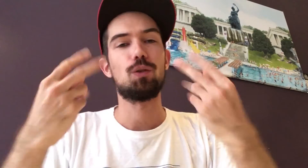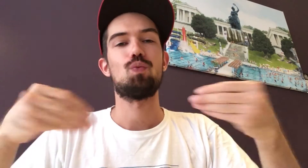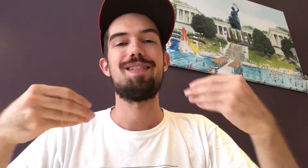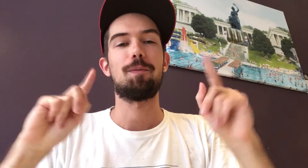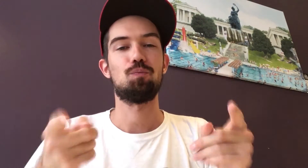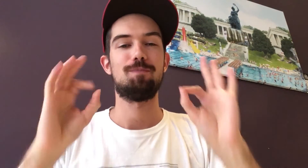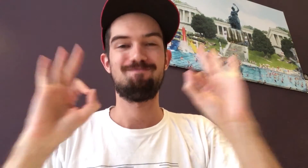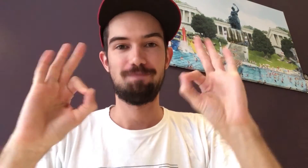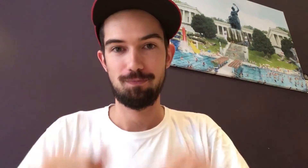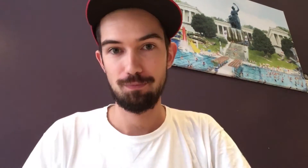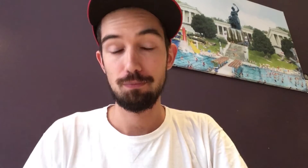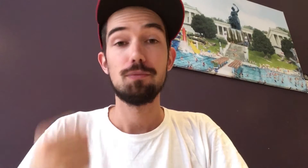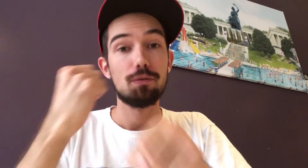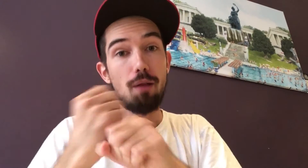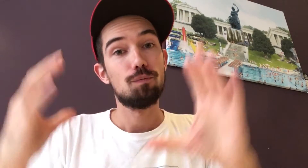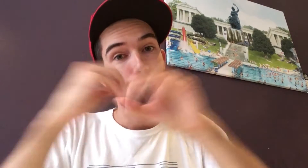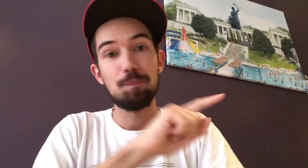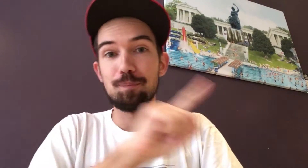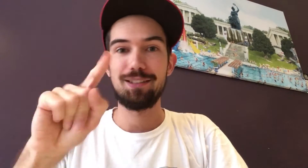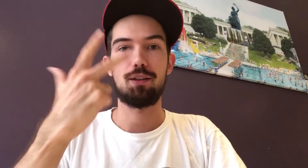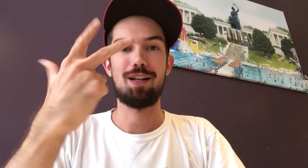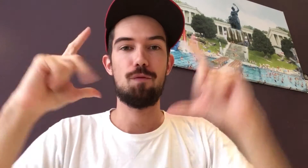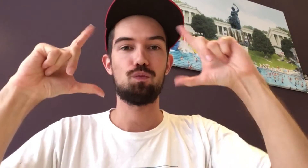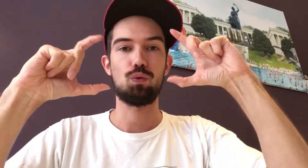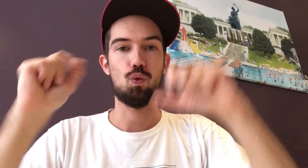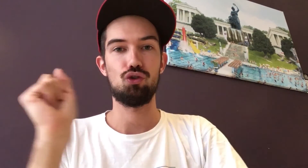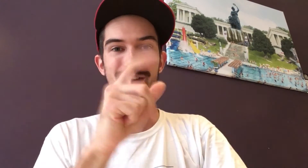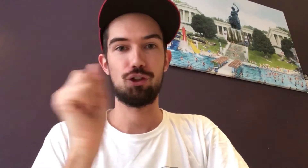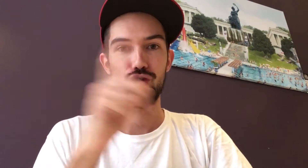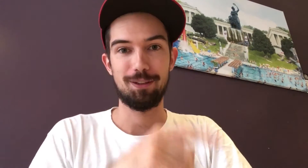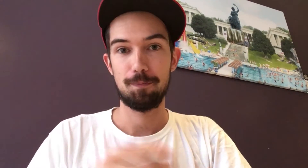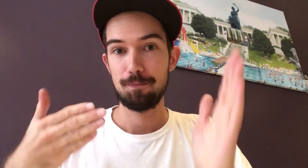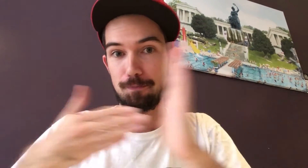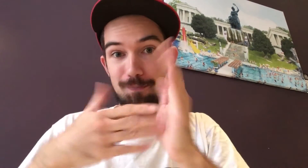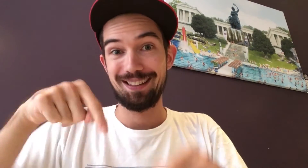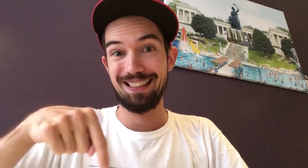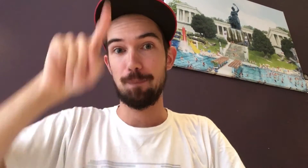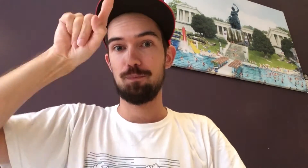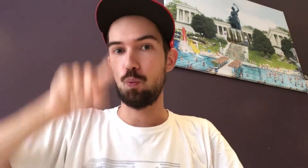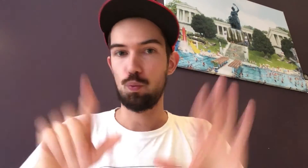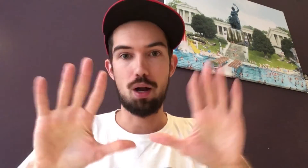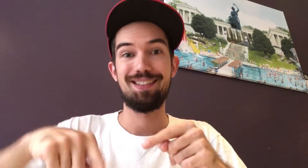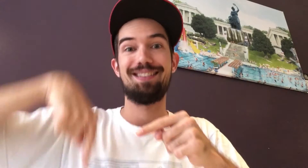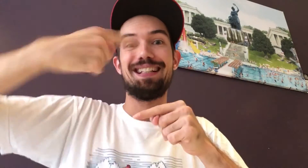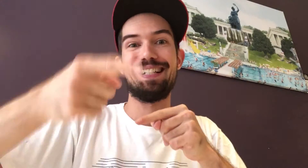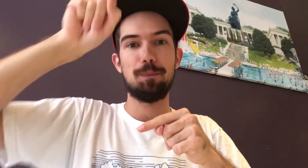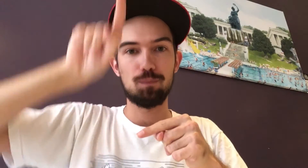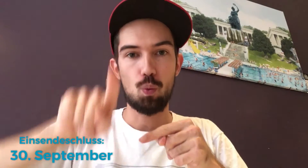Wichtig ist dabei, dass die Qualität stimmt. Insgesamt könnt ihr bis zu drei Fotos schicken. Und zwar nicht in diesem, sondern erst im nächsten Monat.